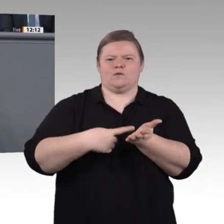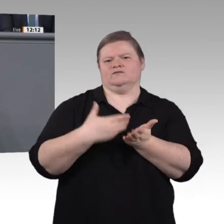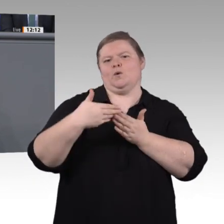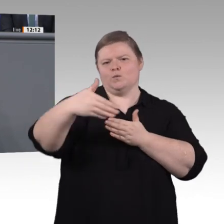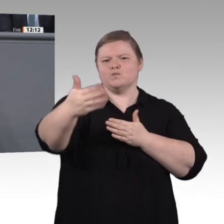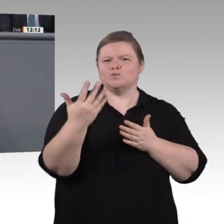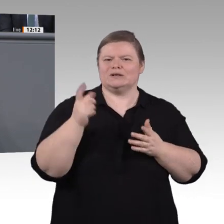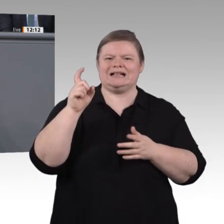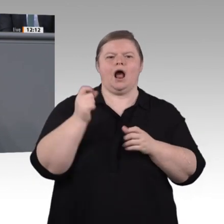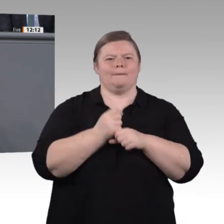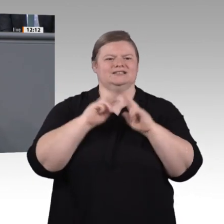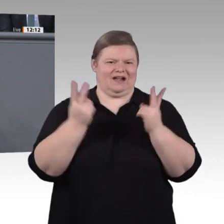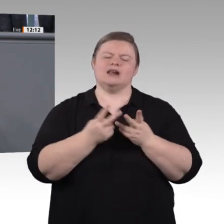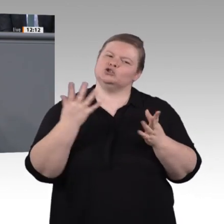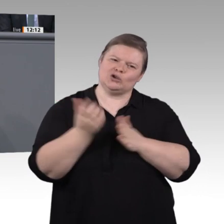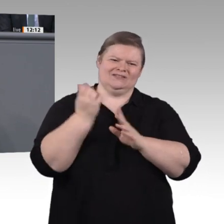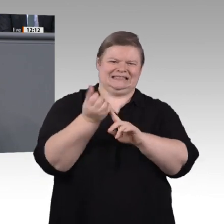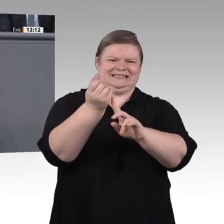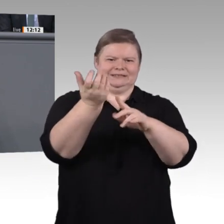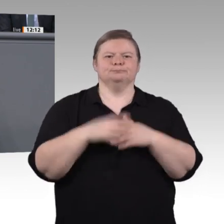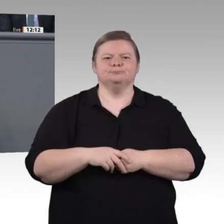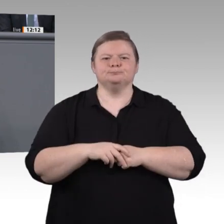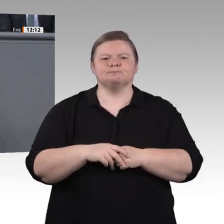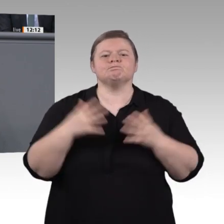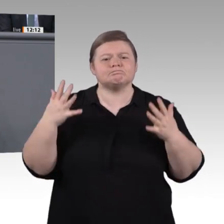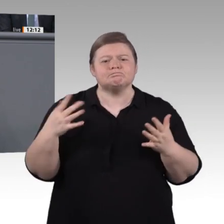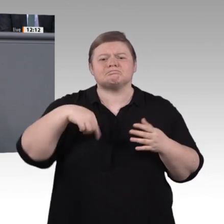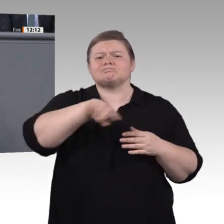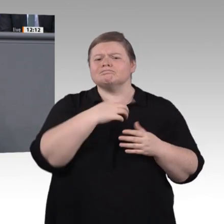noch in diesem Jahr beschließen wollen, und unser Vorschlag für ein InnoVET-Programm